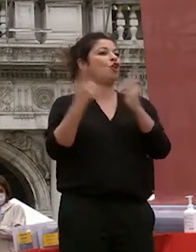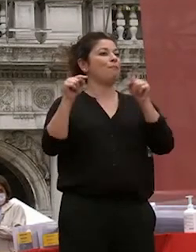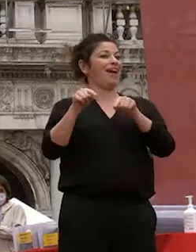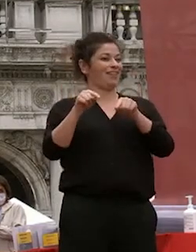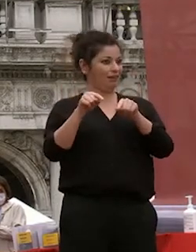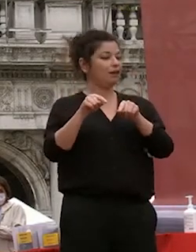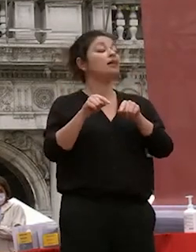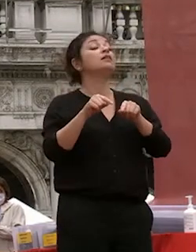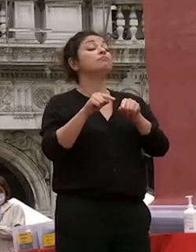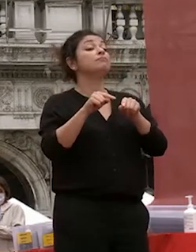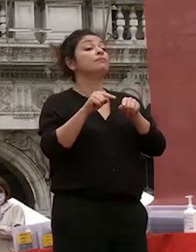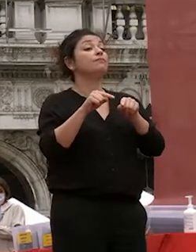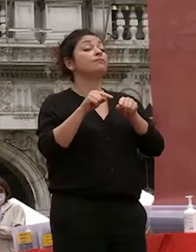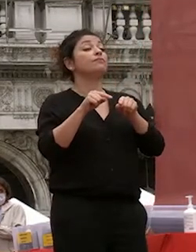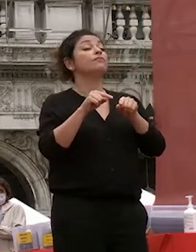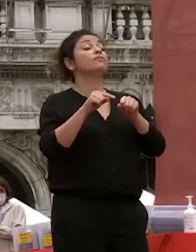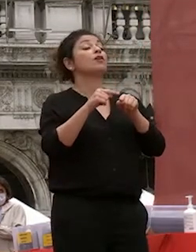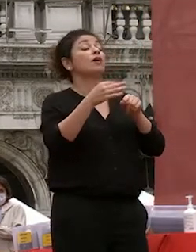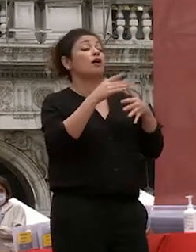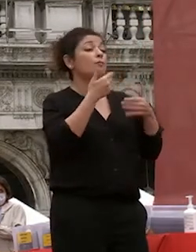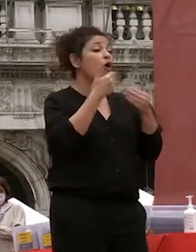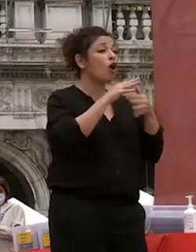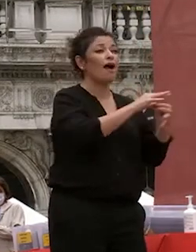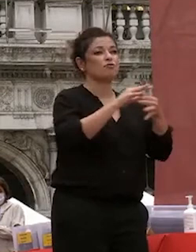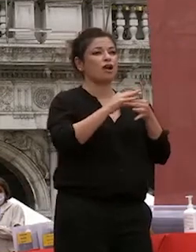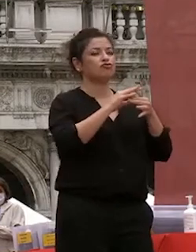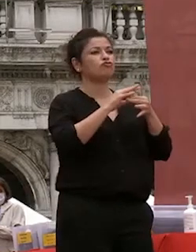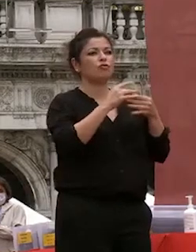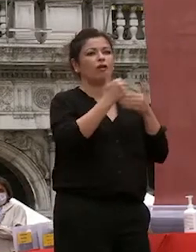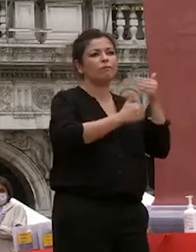perseguirle iniziano collaborazioni che non si sarebbero state perché anche le